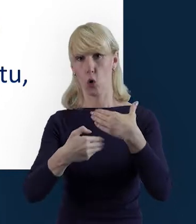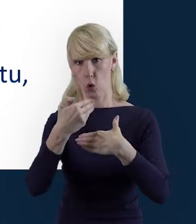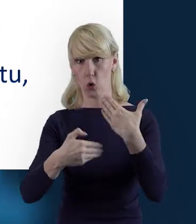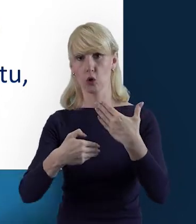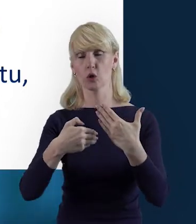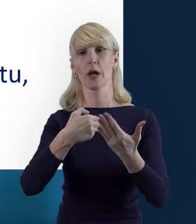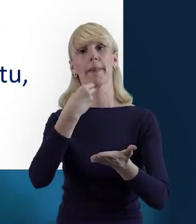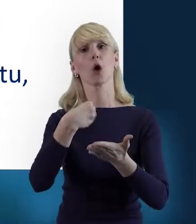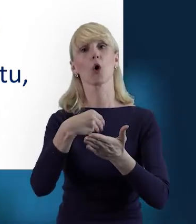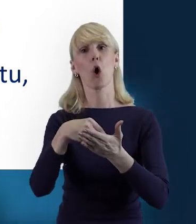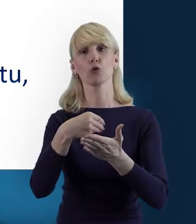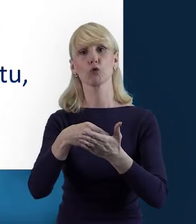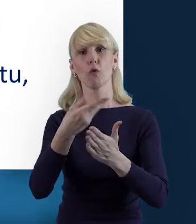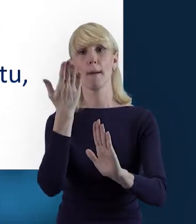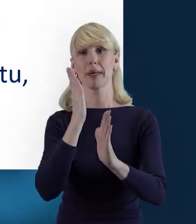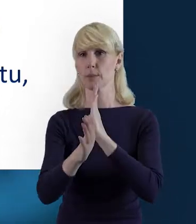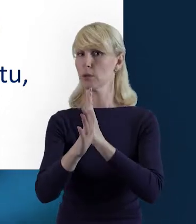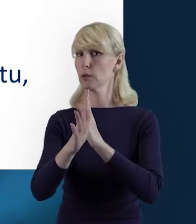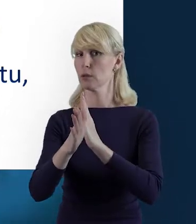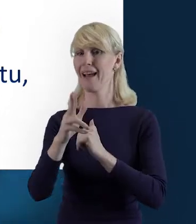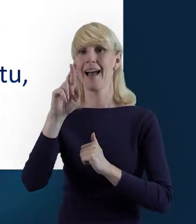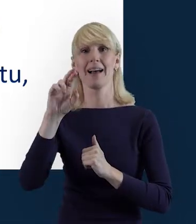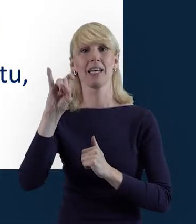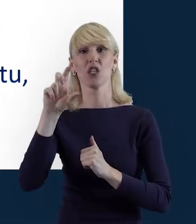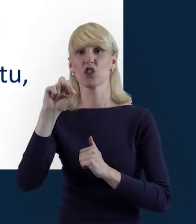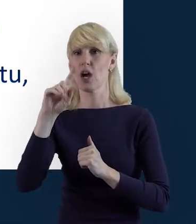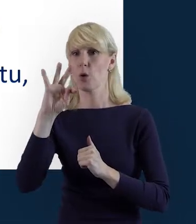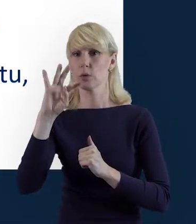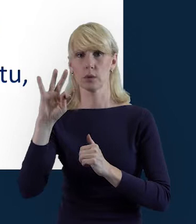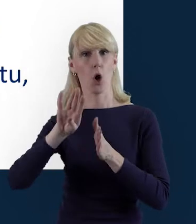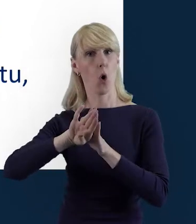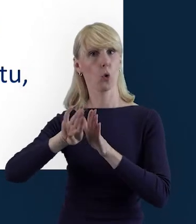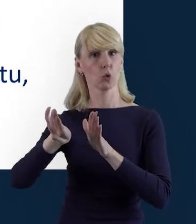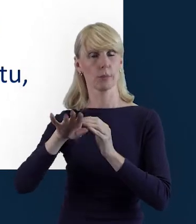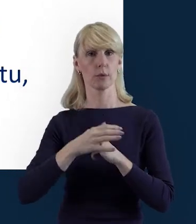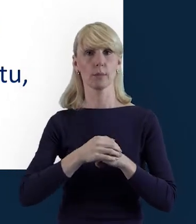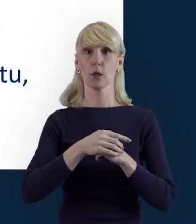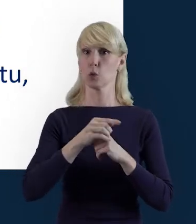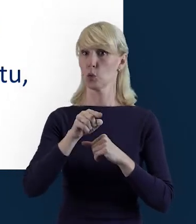które nie są rozliczane ryczałtowo. Do bazy nie wprowadzamy danych osób